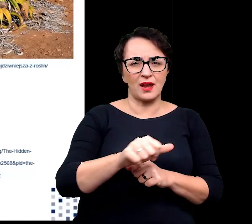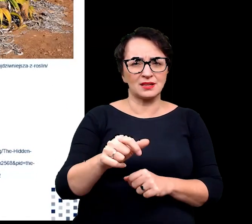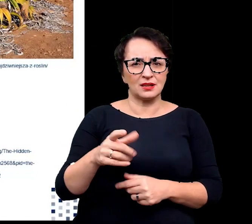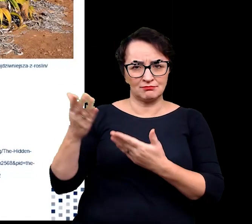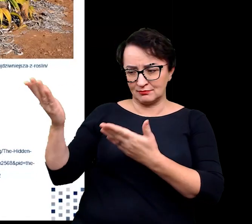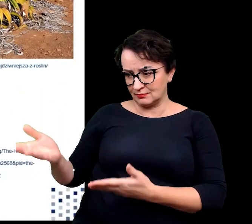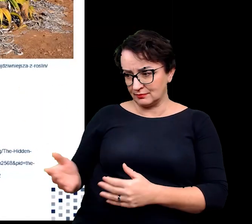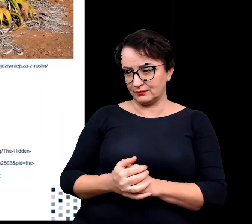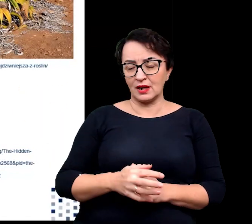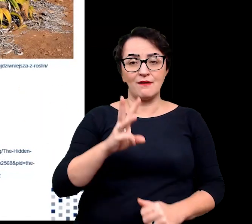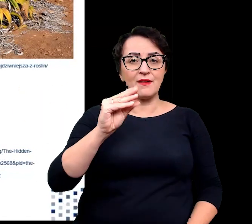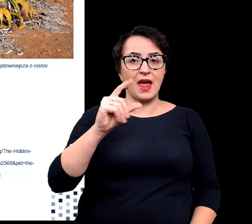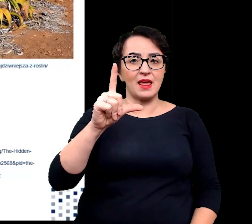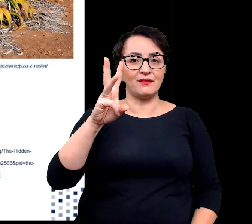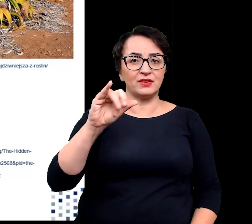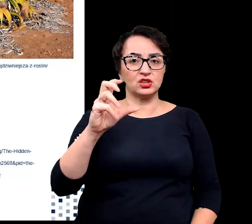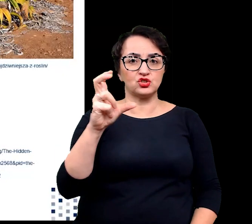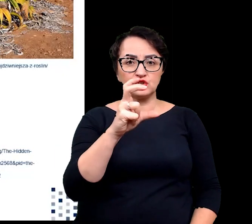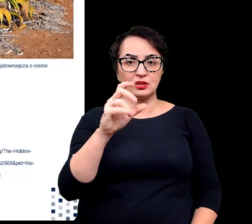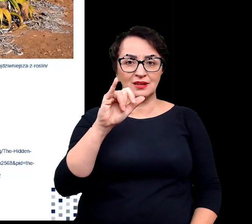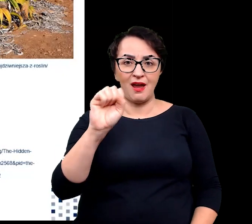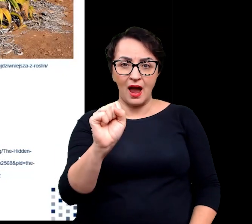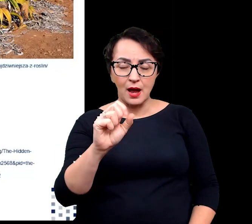Welwiczja jest niesamowitą rośliną,